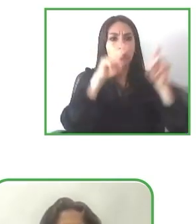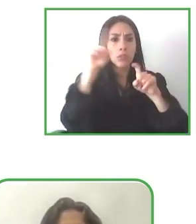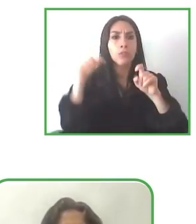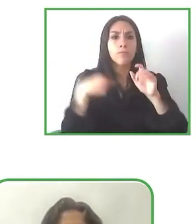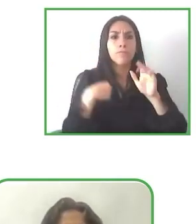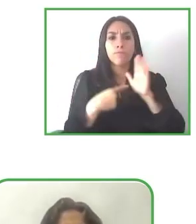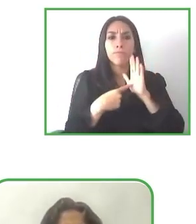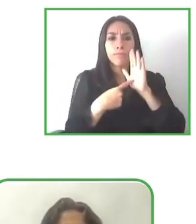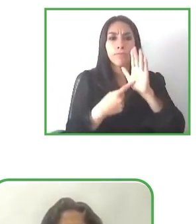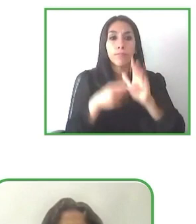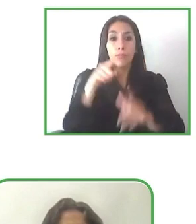Muchas gracias, Renat.